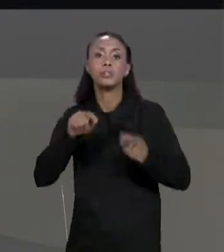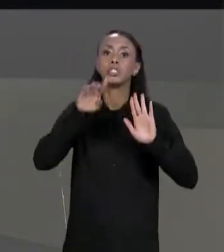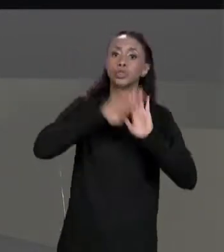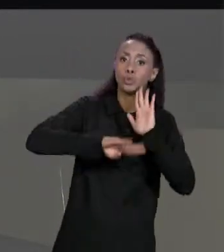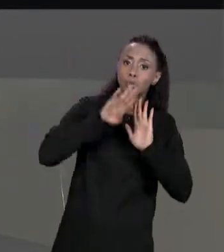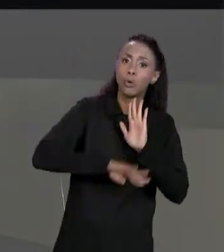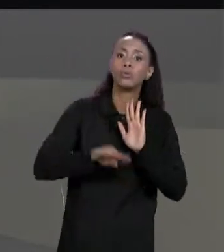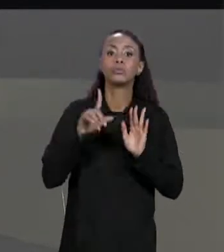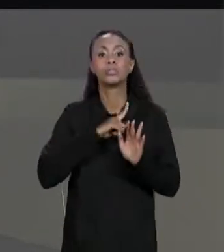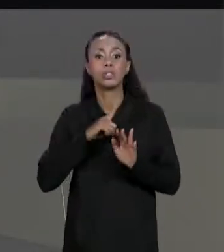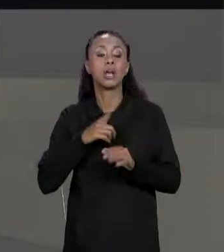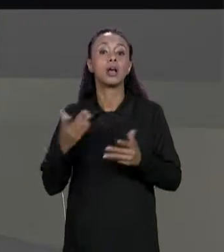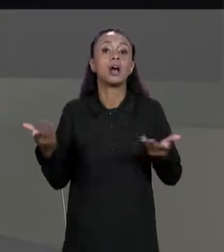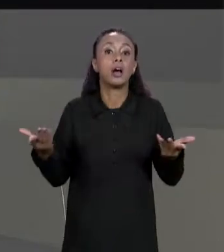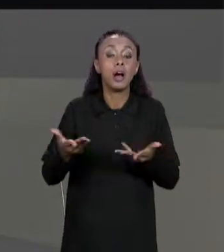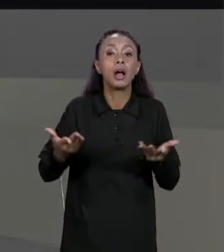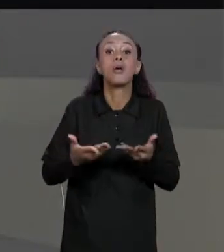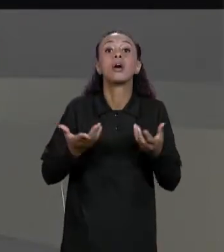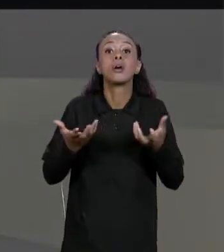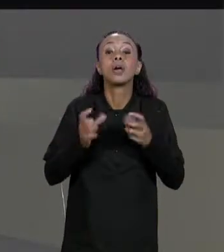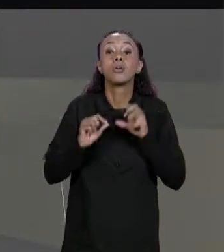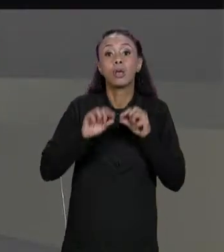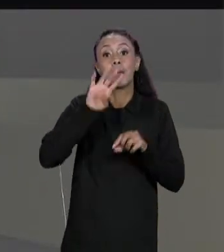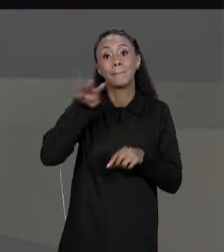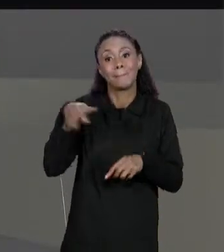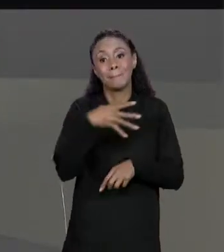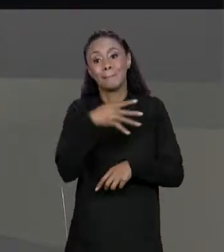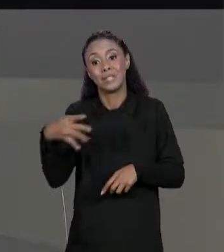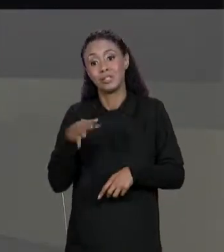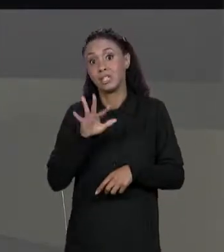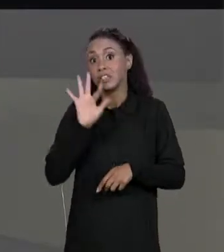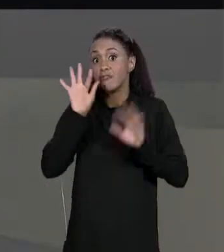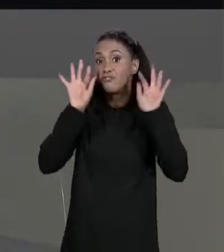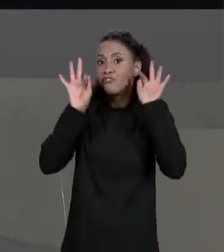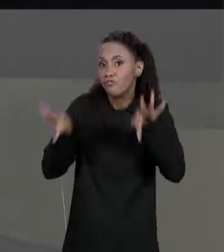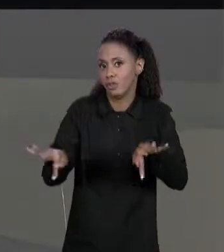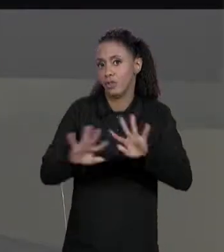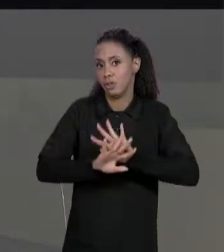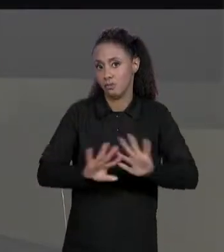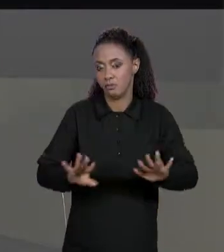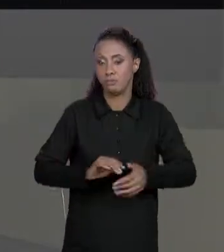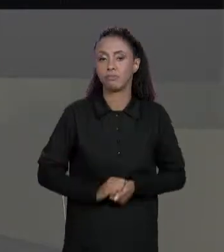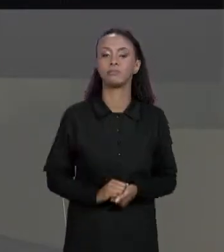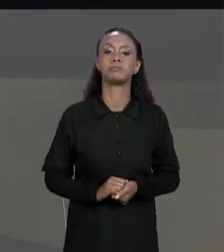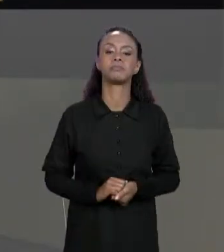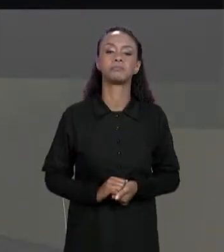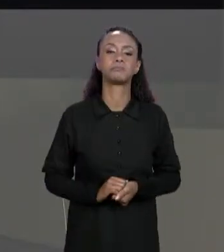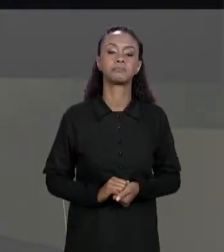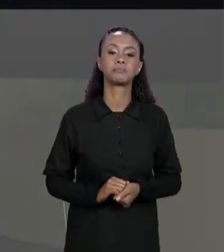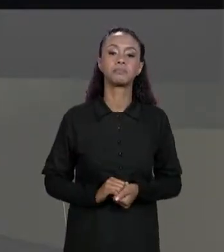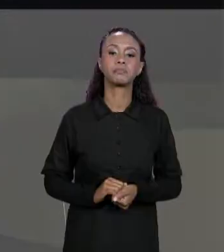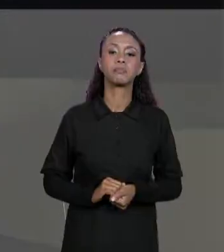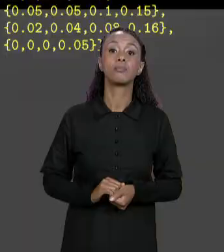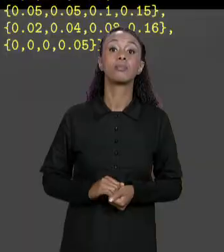NOSSA MATRIZ FINAL. NÓS VAMOS CHAMAR O MÉTODO AUXILIAR PARA